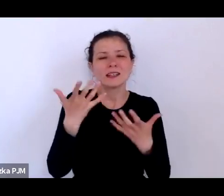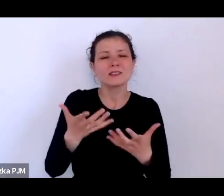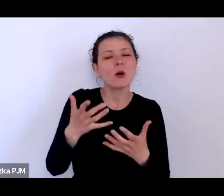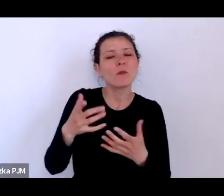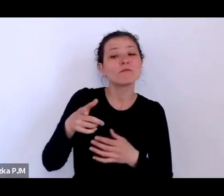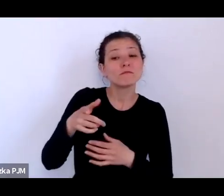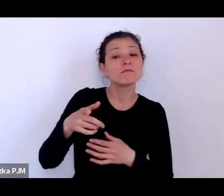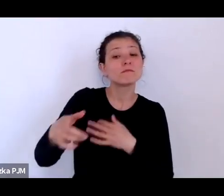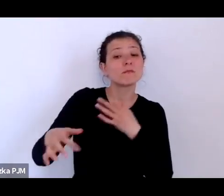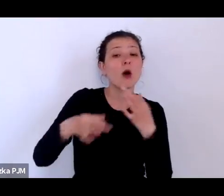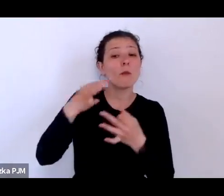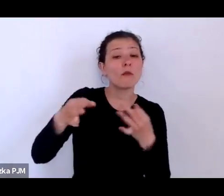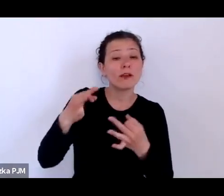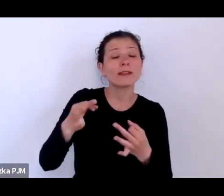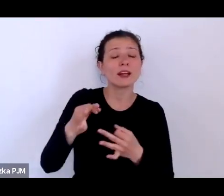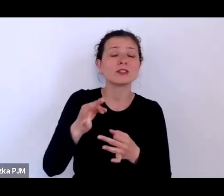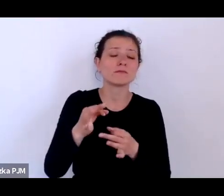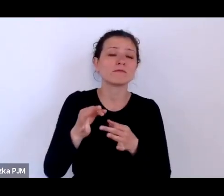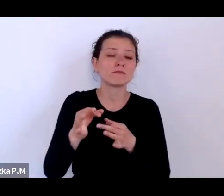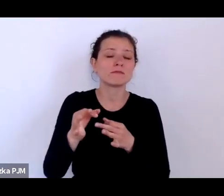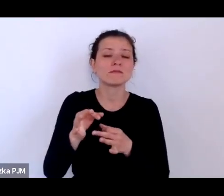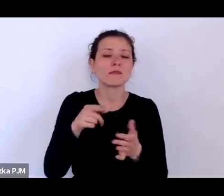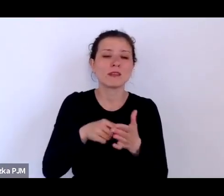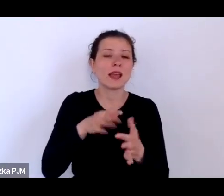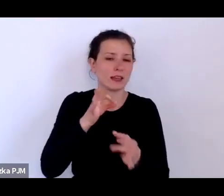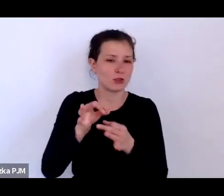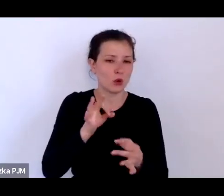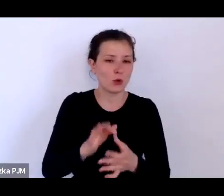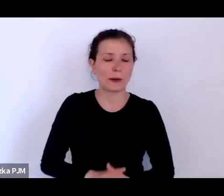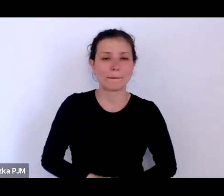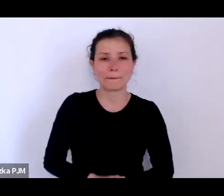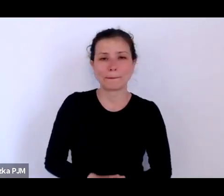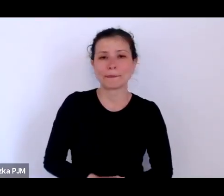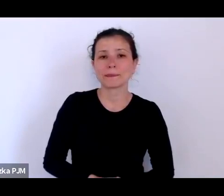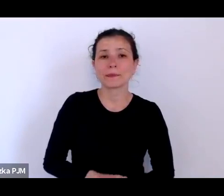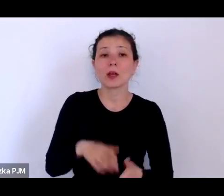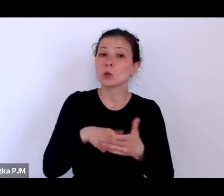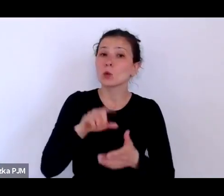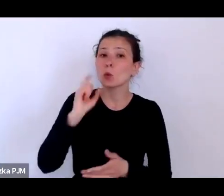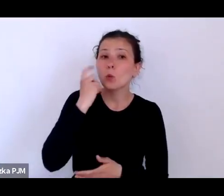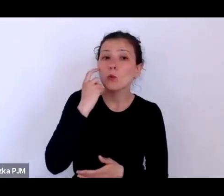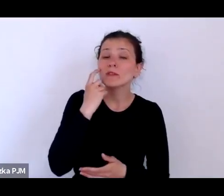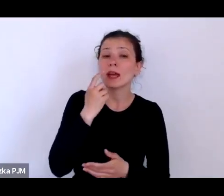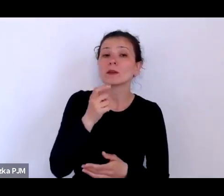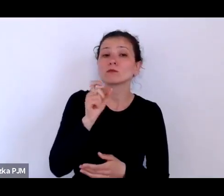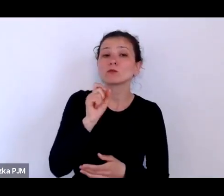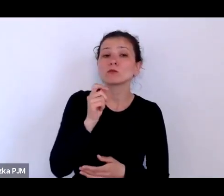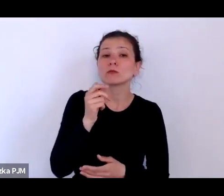I tutaj mamy głównie dyskusje na temat reglamentacji